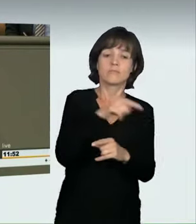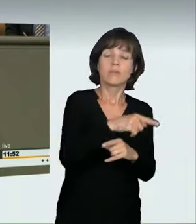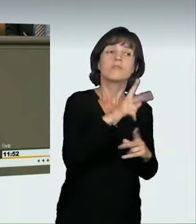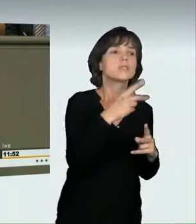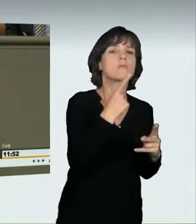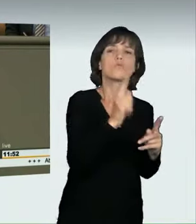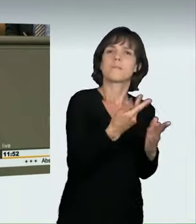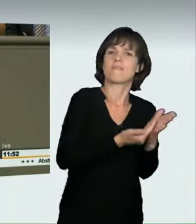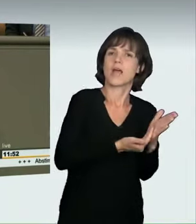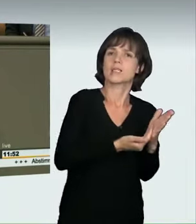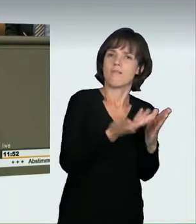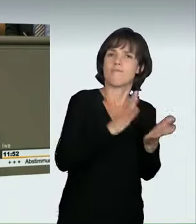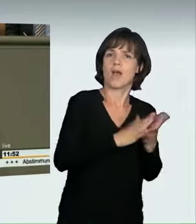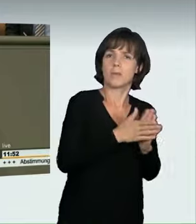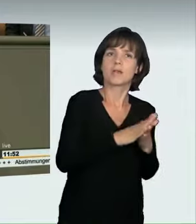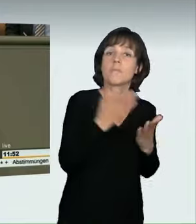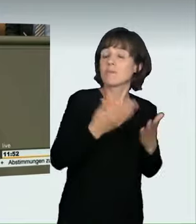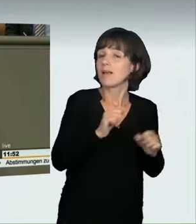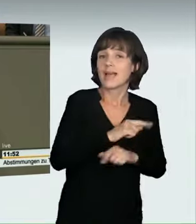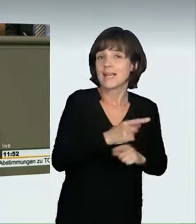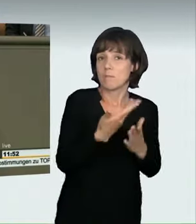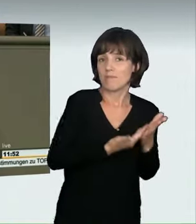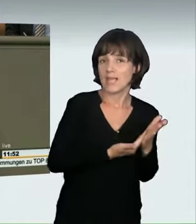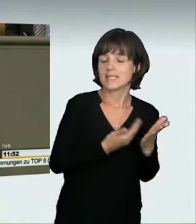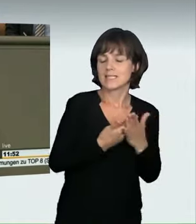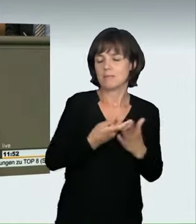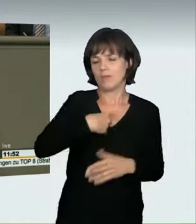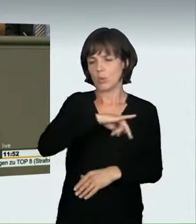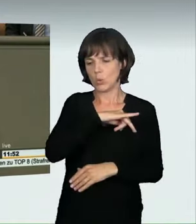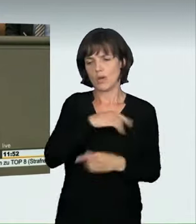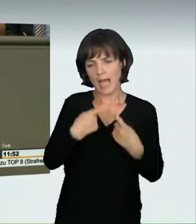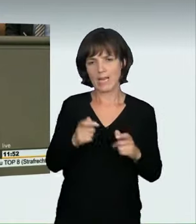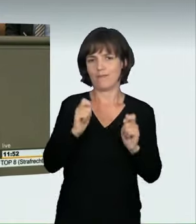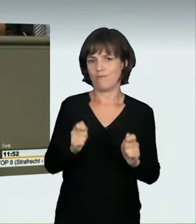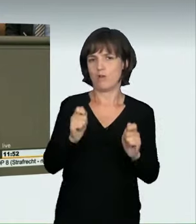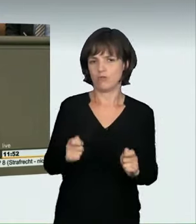einen anderen Vorschlag gemacht, nämlich an den § 315c StGB heranzugehen.